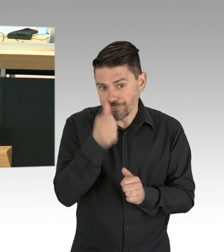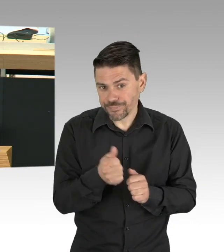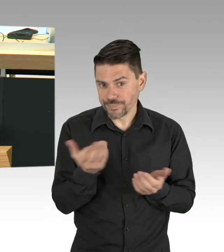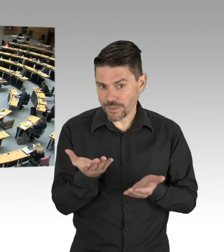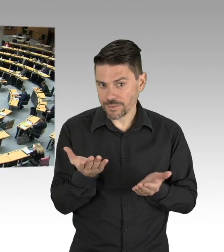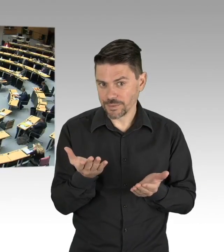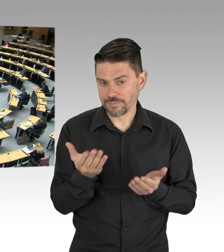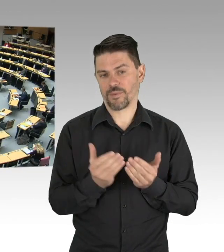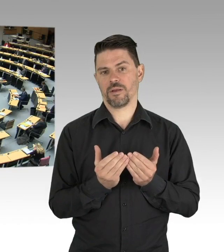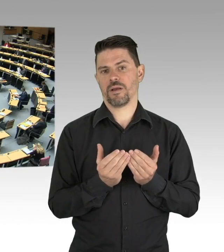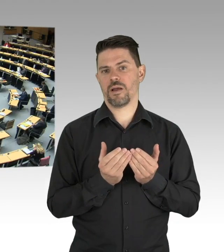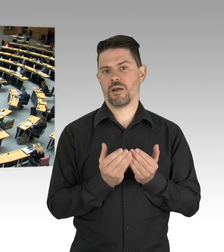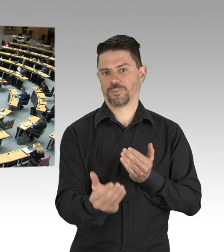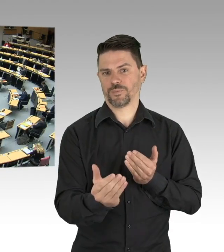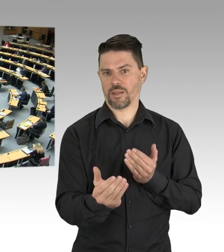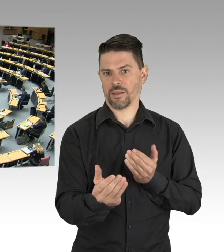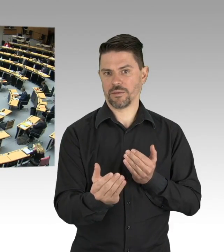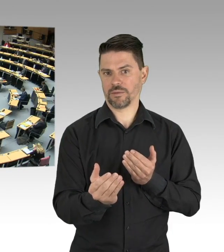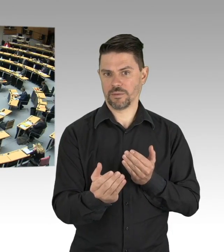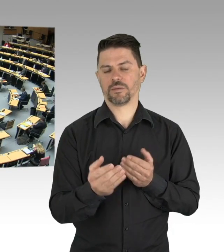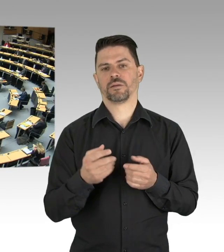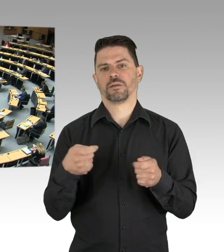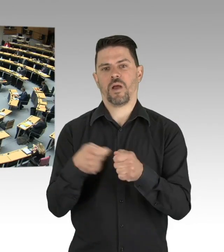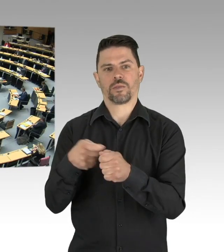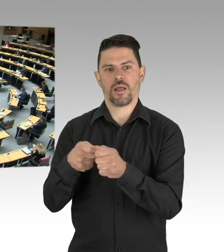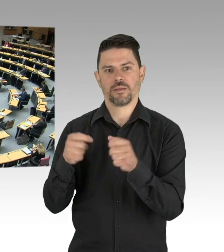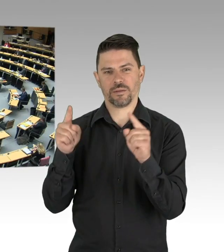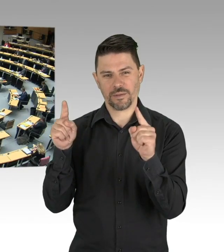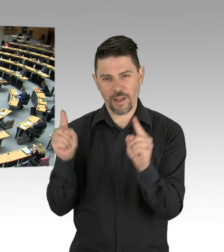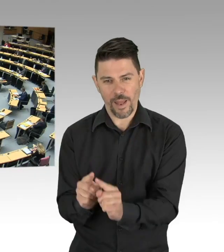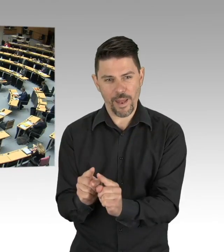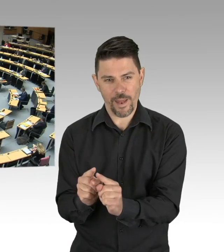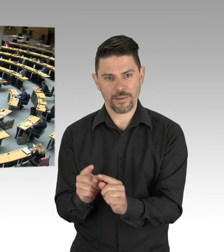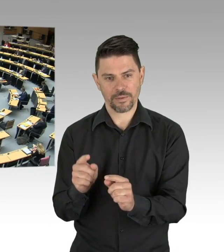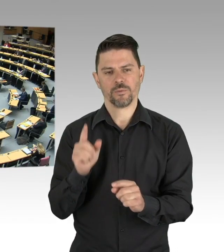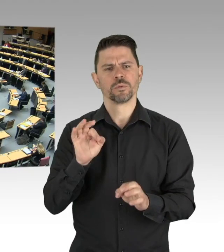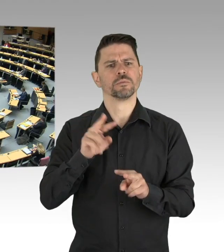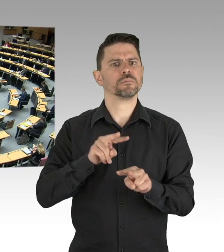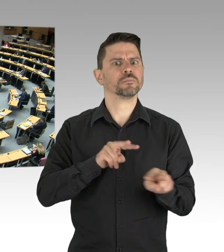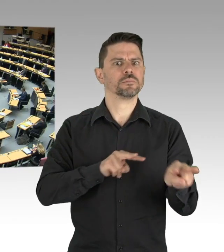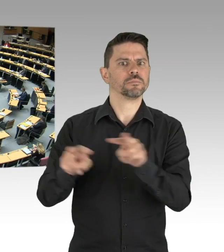Ich finde, es kann nicht sein, dass Menschen, die über 80 sind und die dieses Land unter großen Entbehrungen aufgebaut haben,